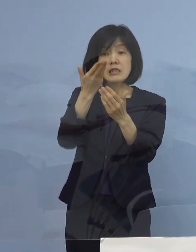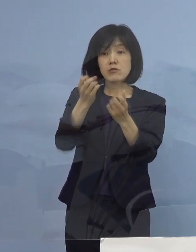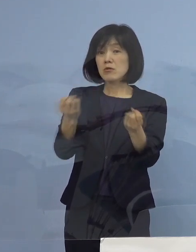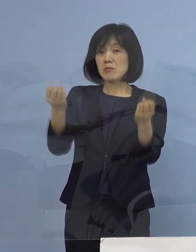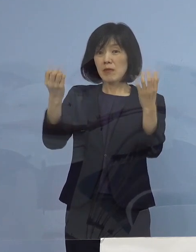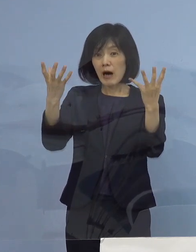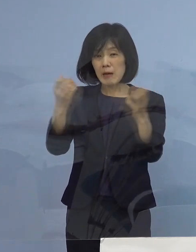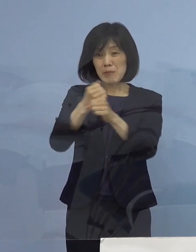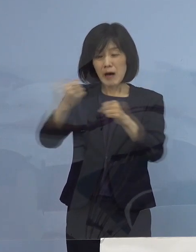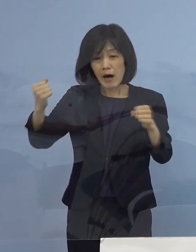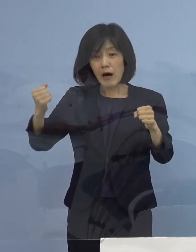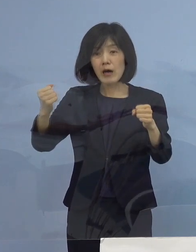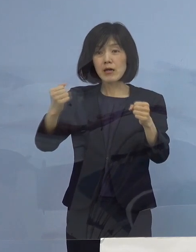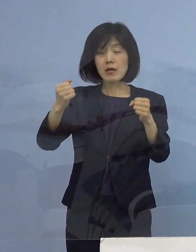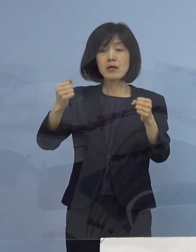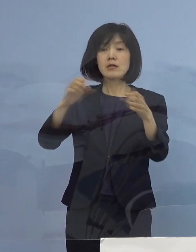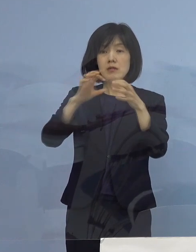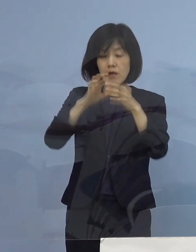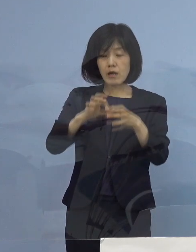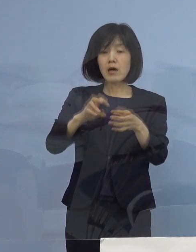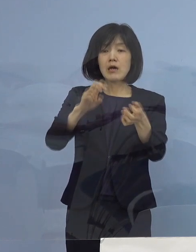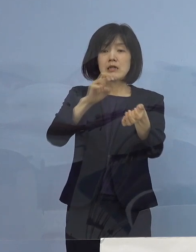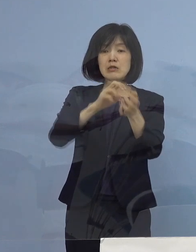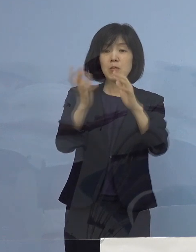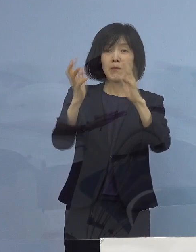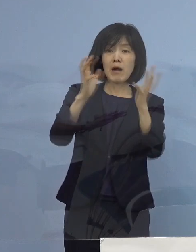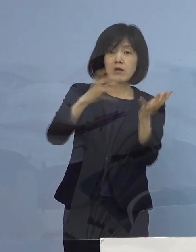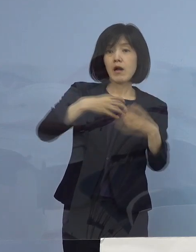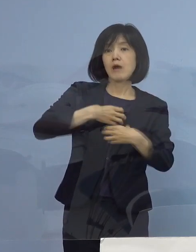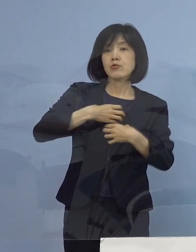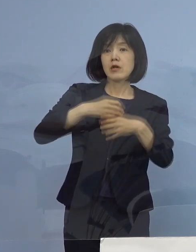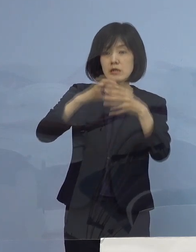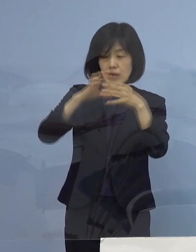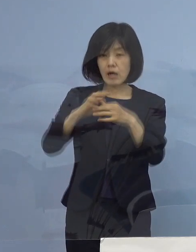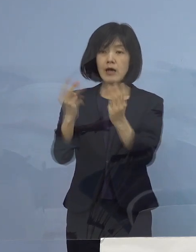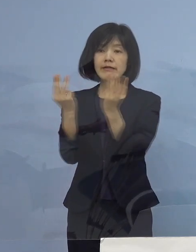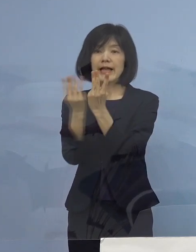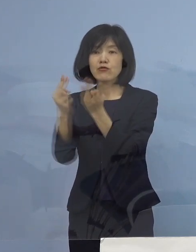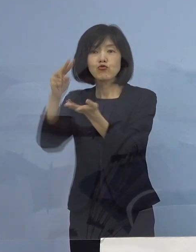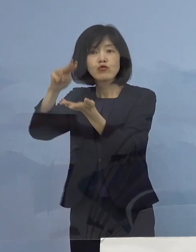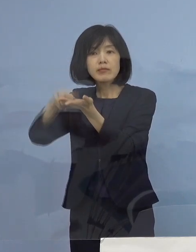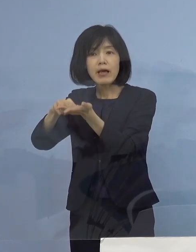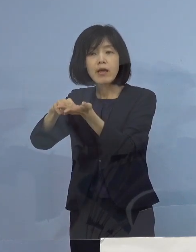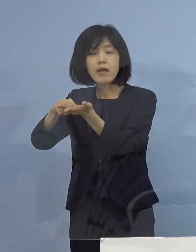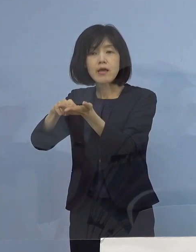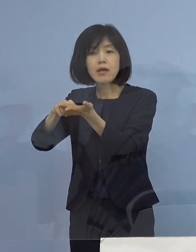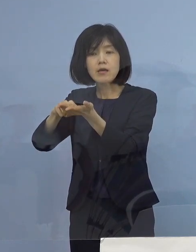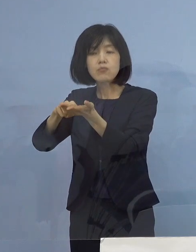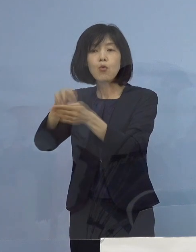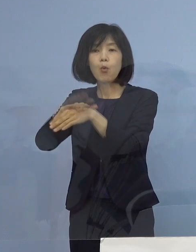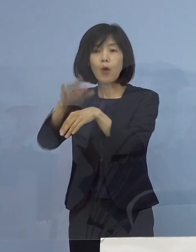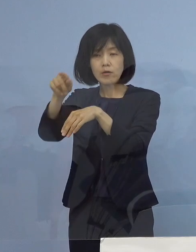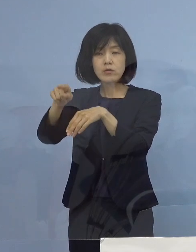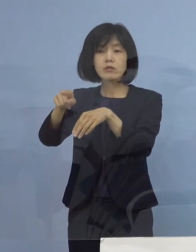そして、点数化をして最終的には災害医療 命のトリアージに移っていく